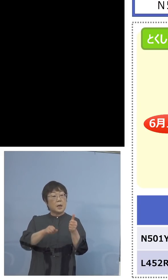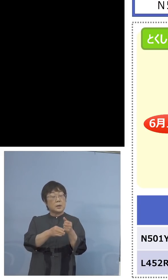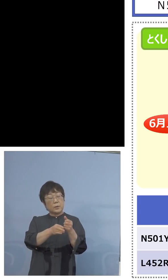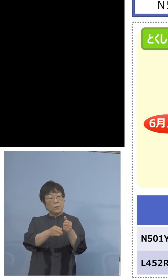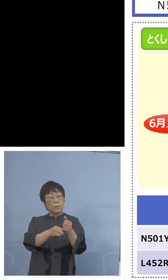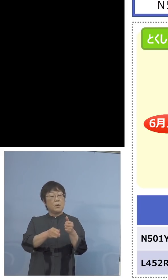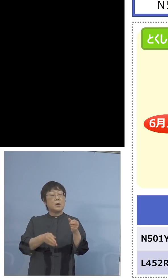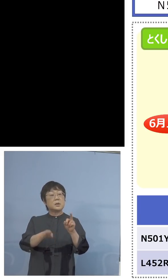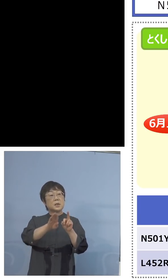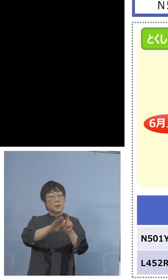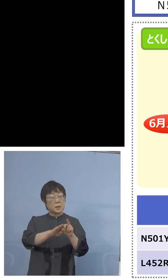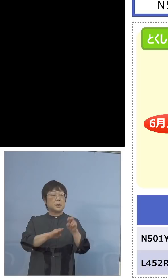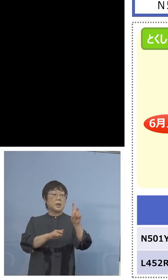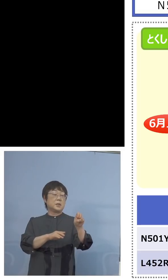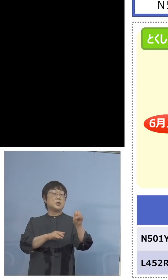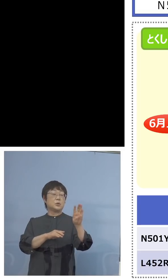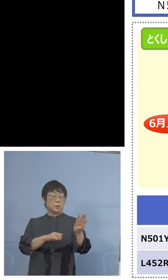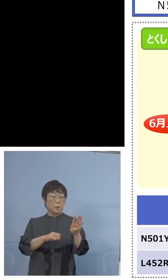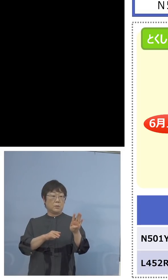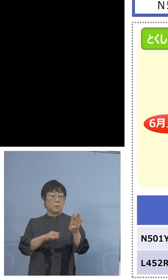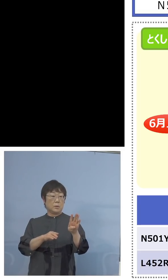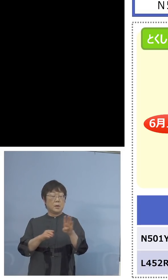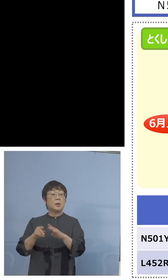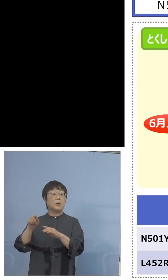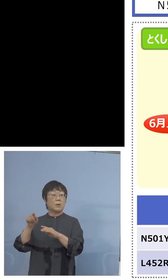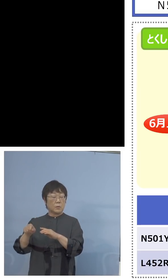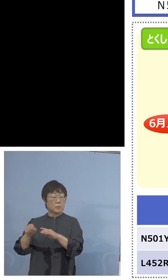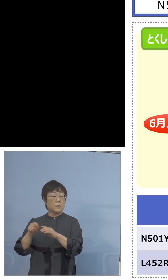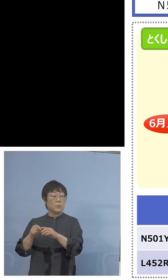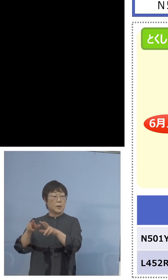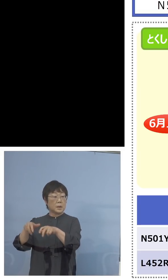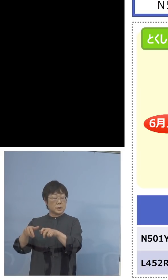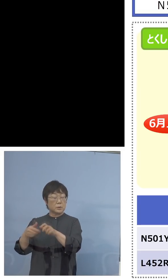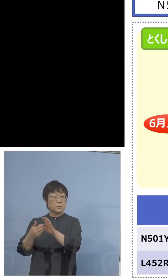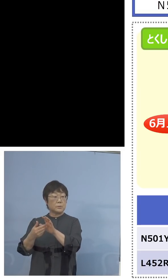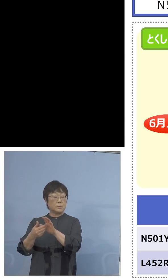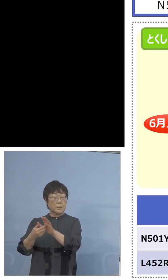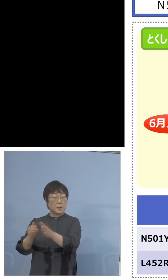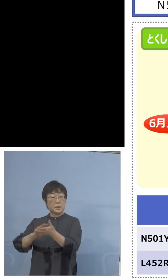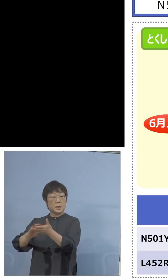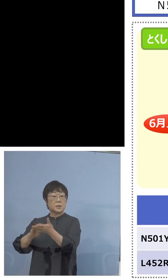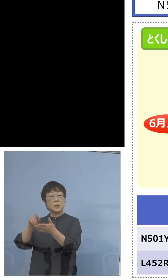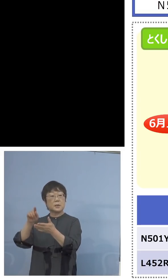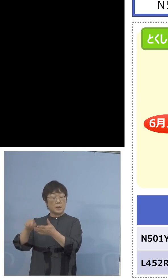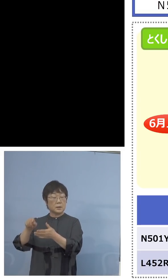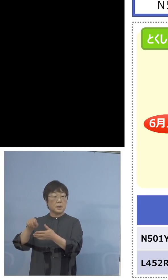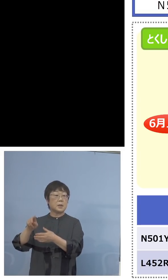それから家畜防疫衛生センターが 前回から加わって12で36検体、今まで